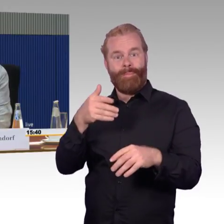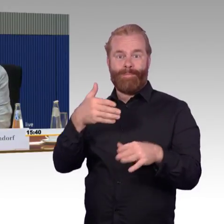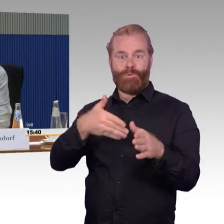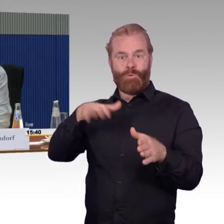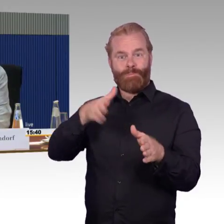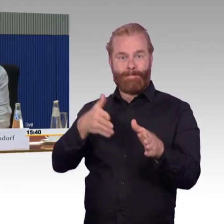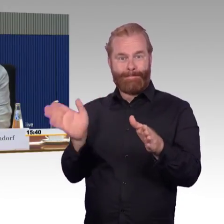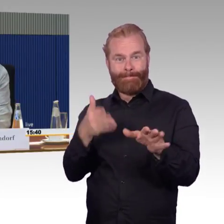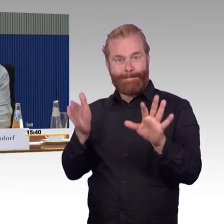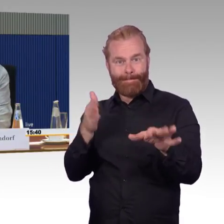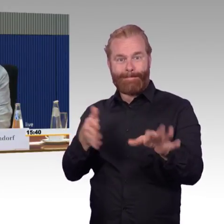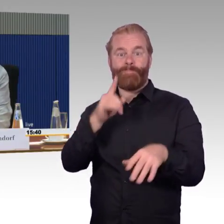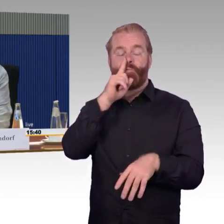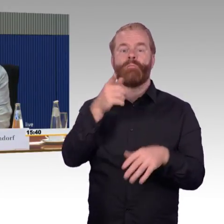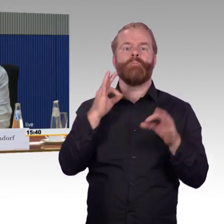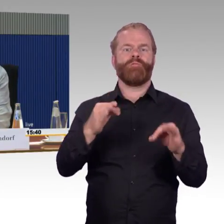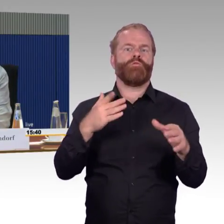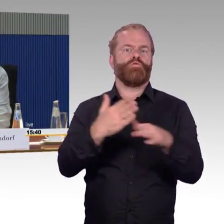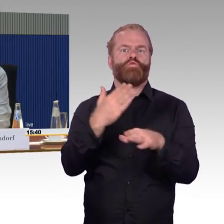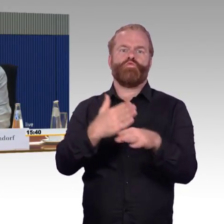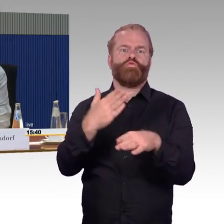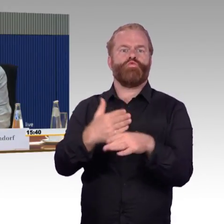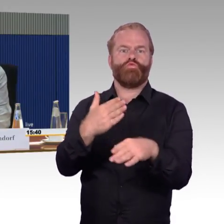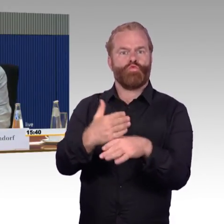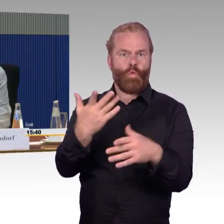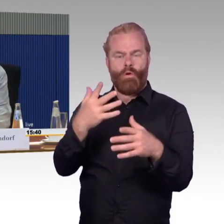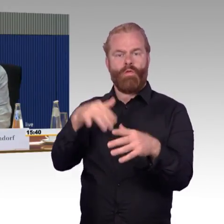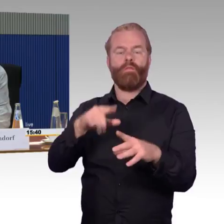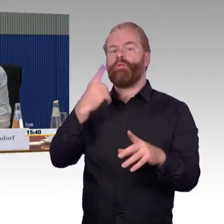wenn ich also eine dichtere Zugfolge habe, fallen auch mehr Züge aus.